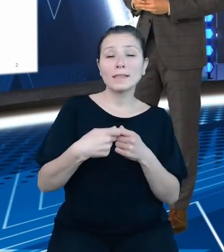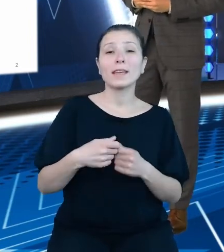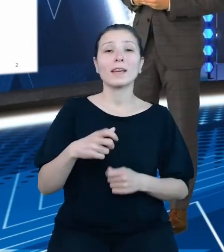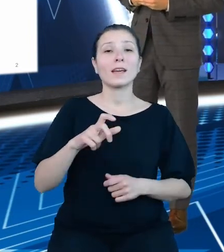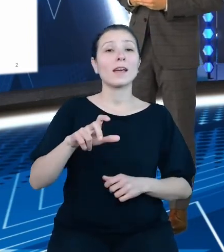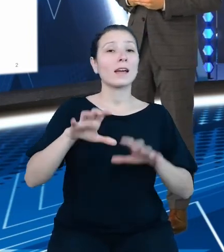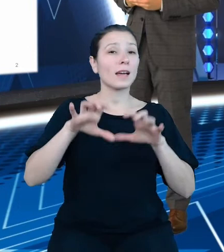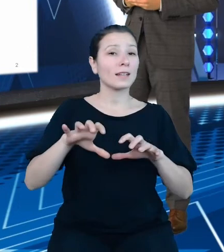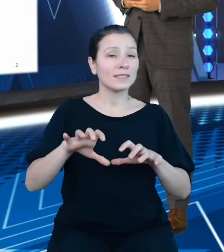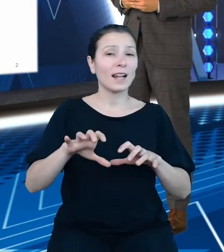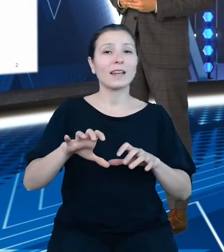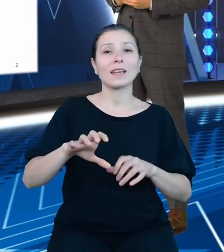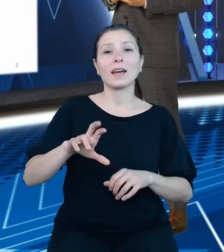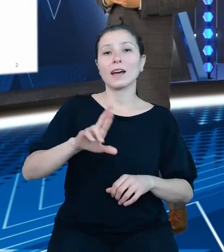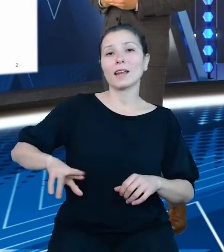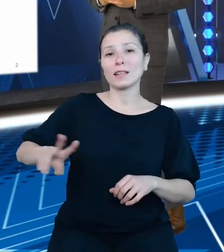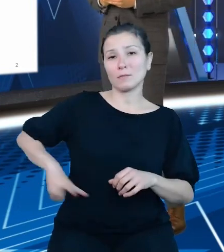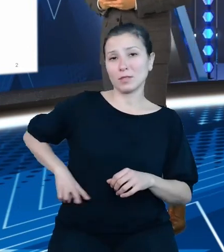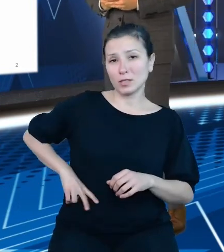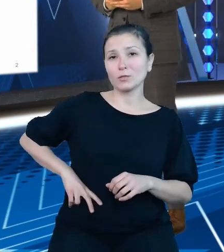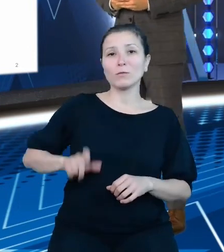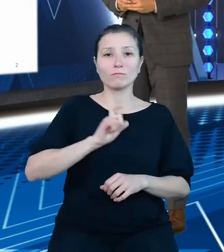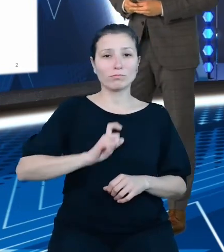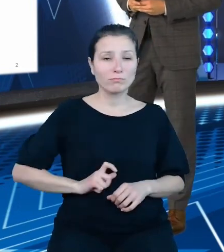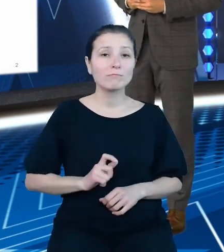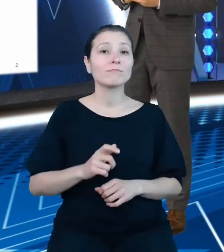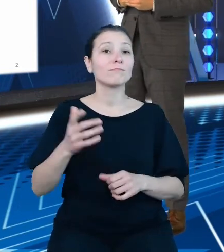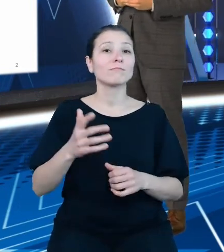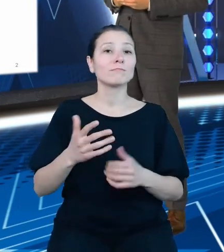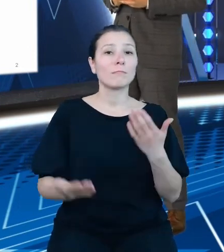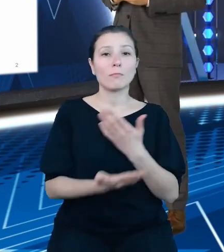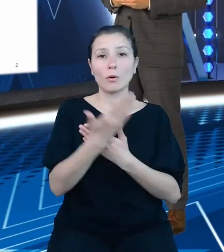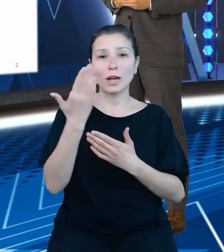przedstawić założenia i efekty prac dwóch zespołów: Departamentu Budżetu Państwa,